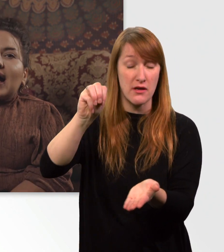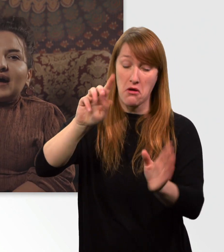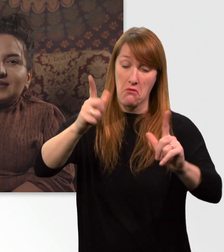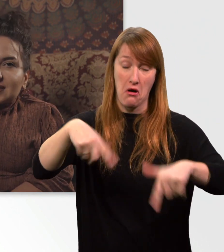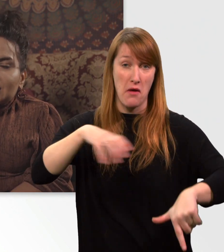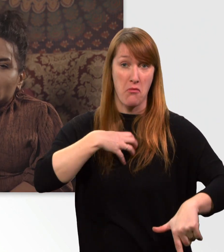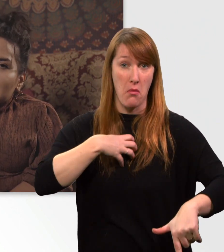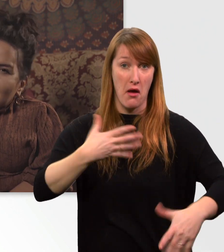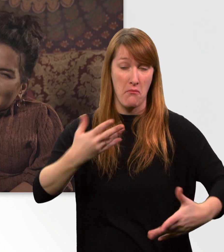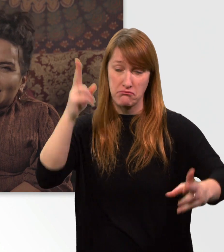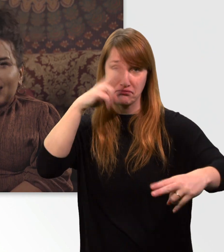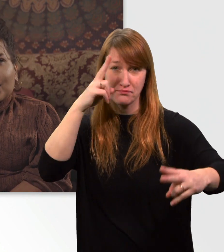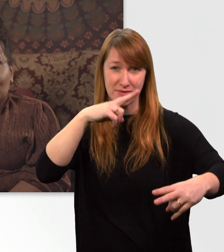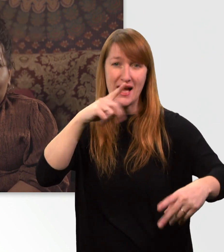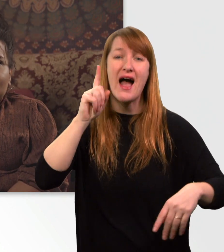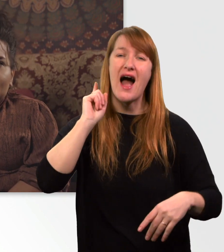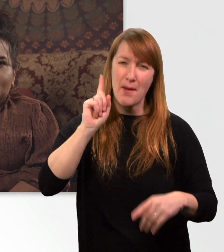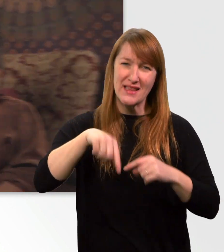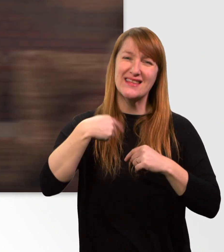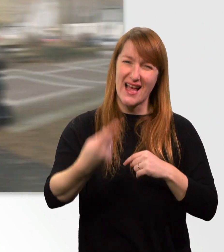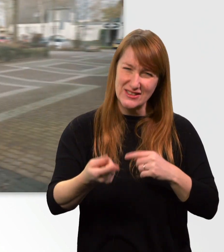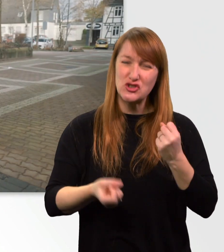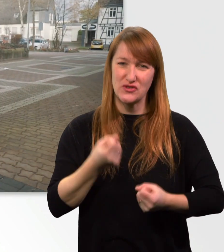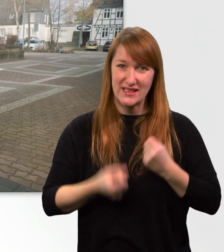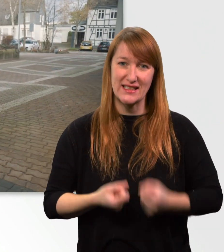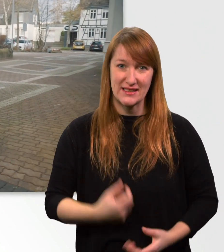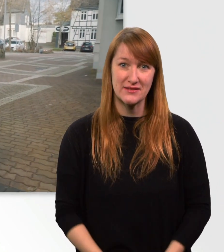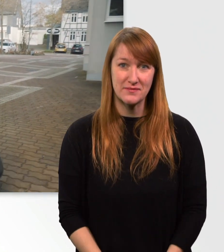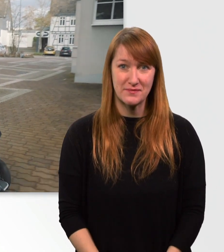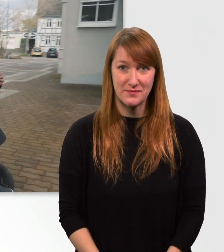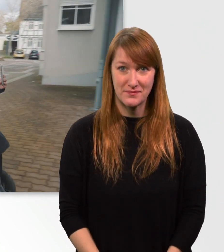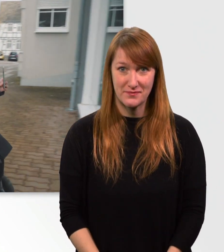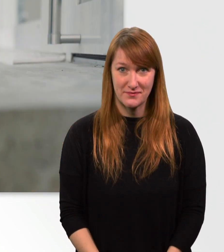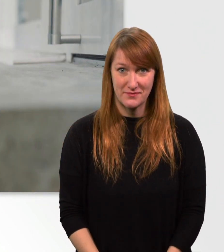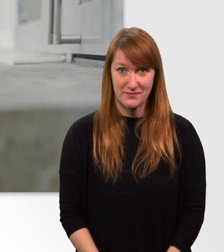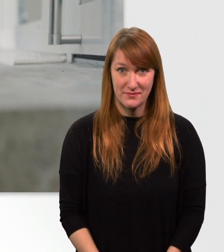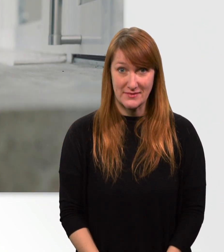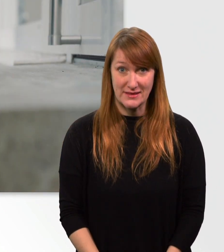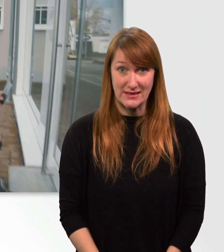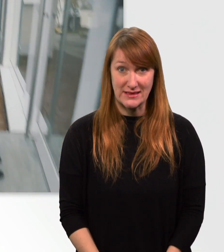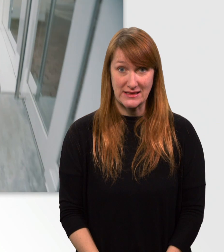Allerdings wird es danach etwas schwieriger. Ich freu mich schon sehr. Oh.